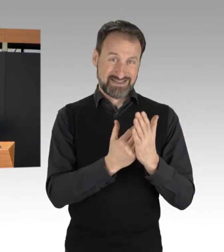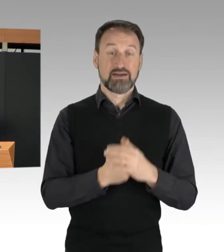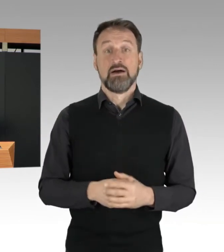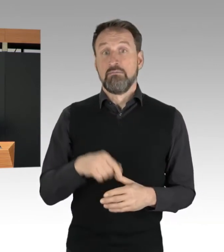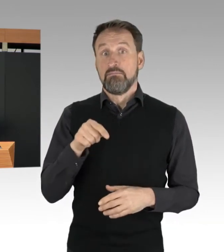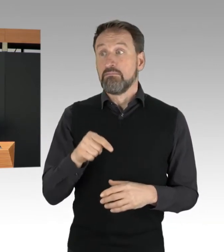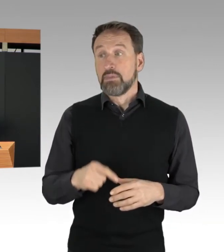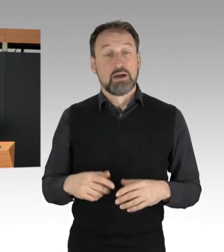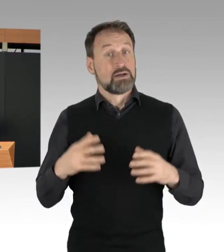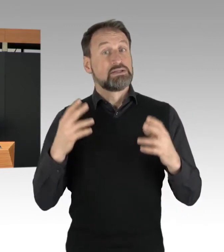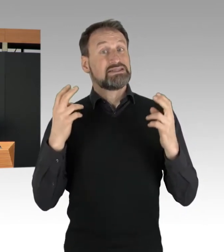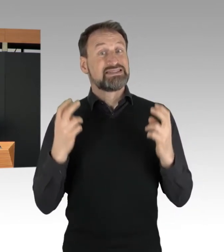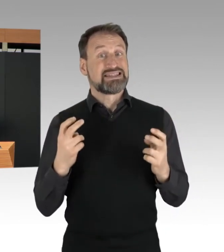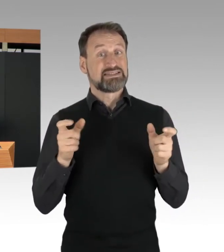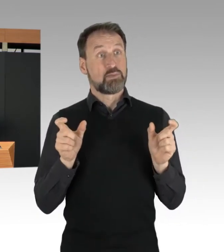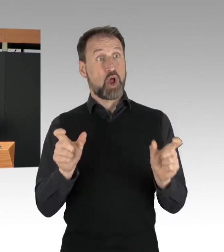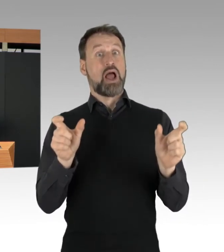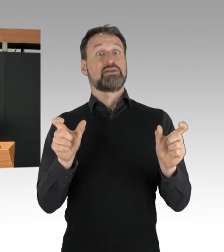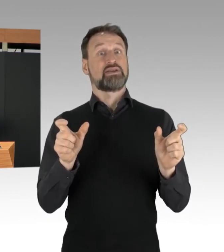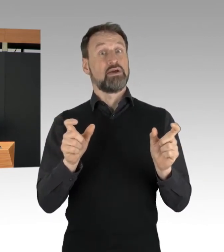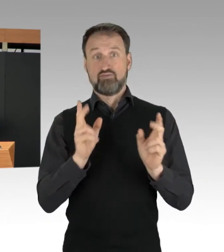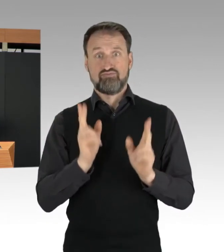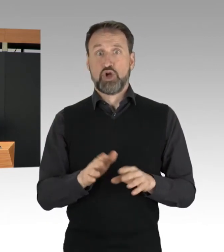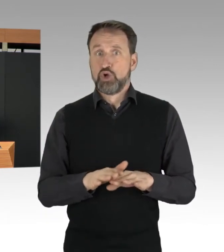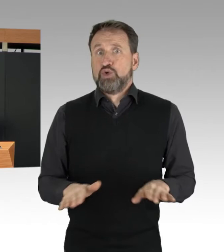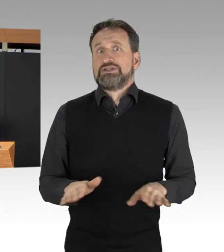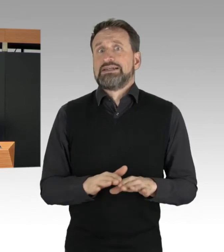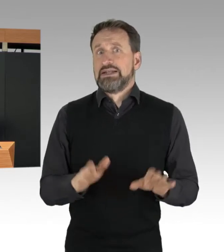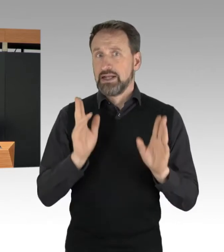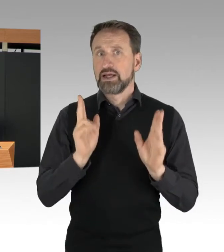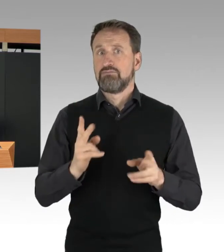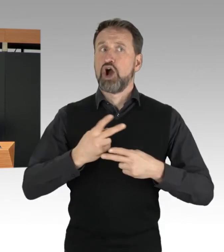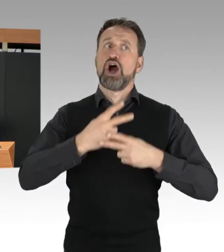als wichtige öffentliche Meinungs-Bekundung betrachtet werden,